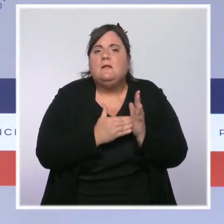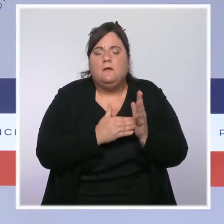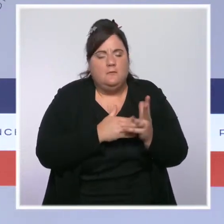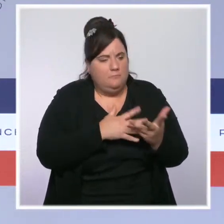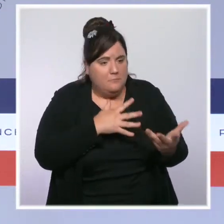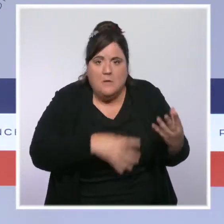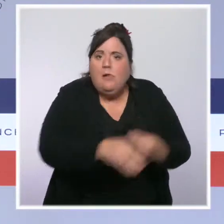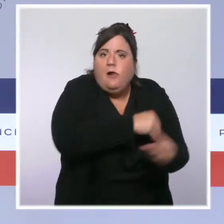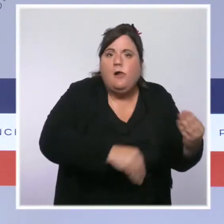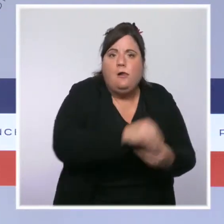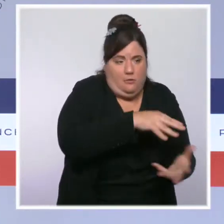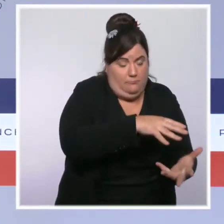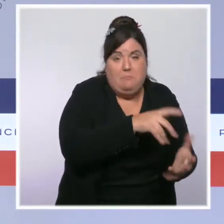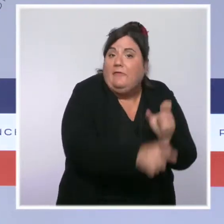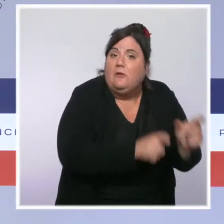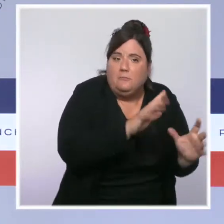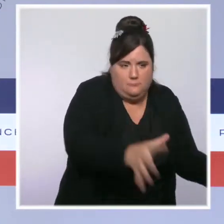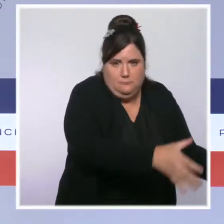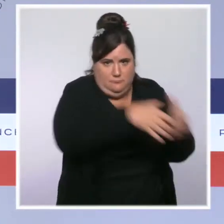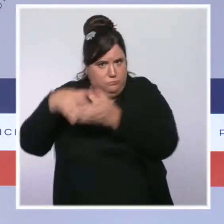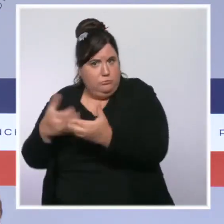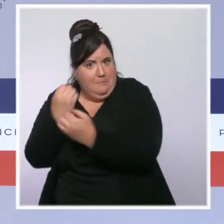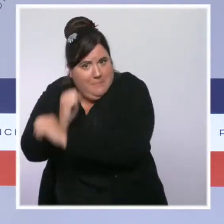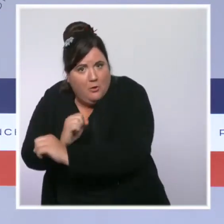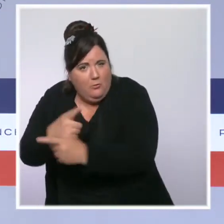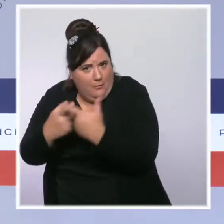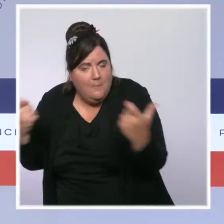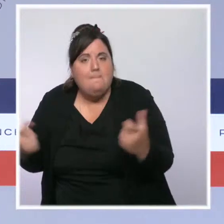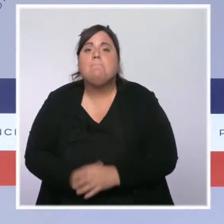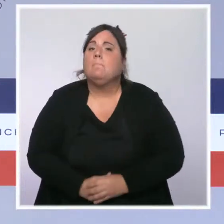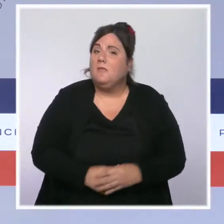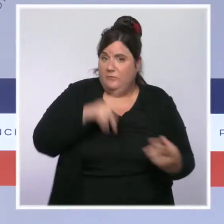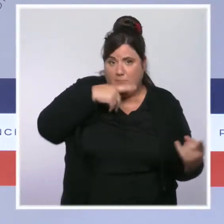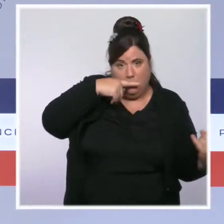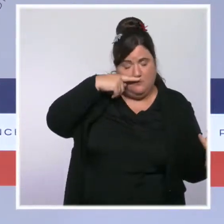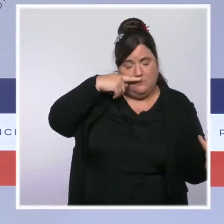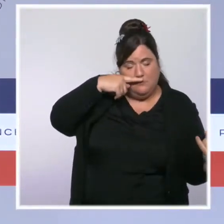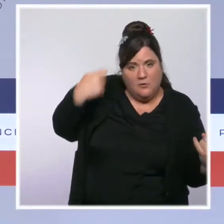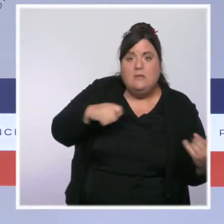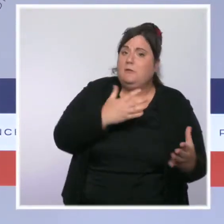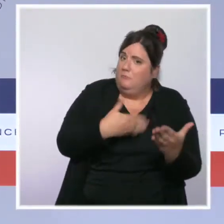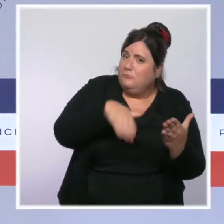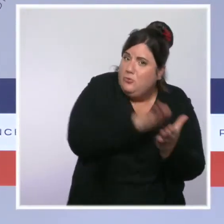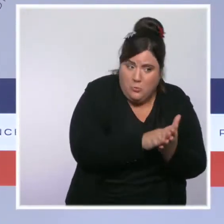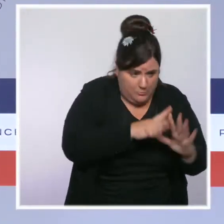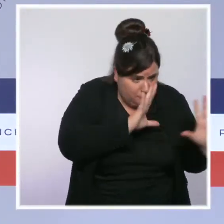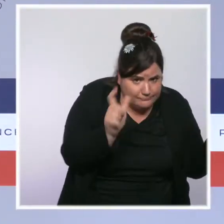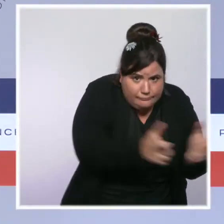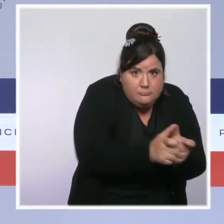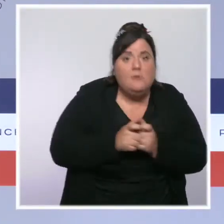de cocaïne ont quasiment doublé. Quant aux amendes forfaitaires pour les consommateurs qui permettent une sanction immédiate,